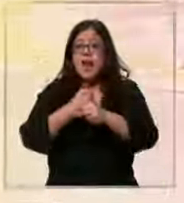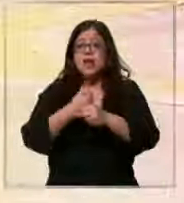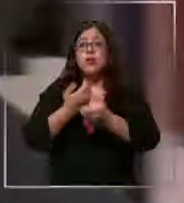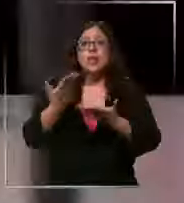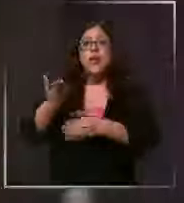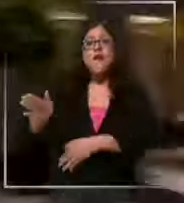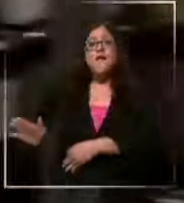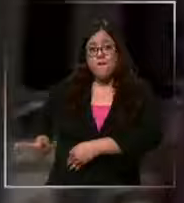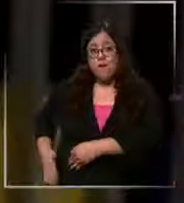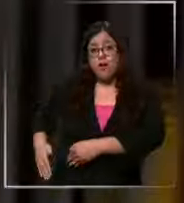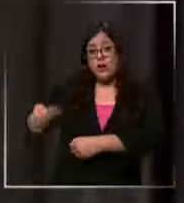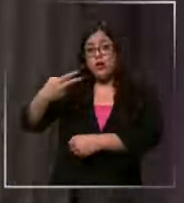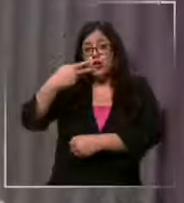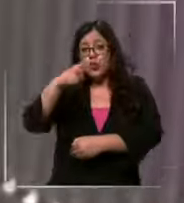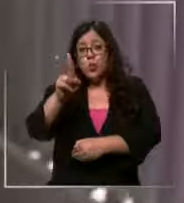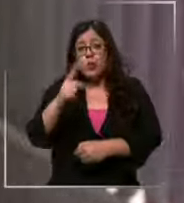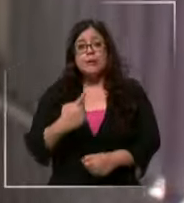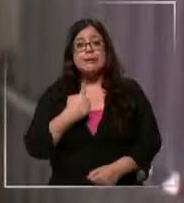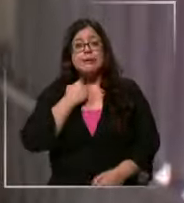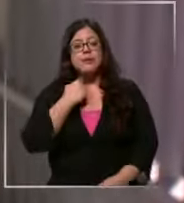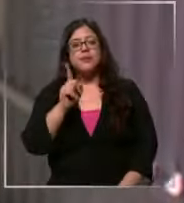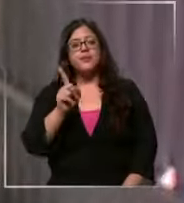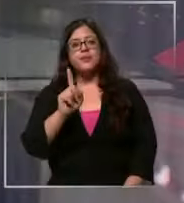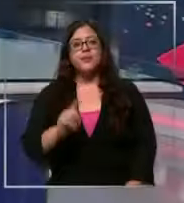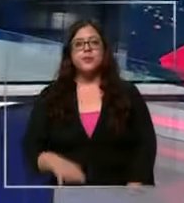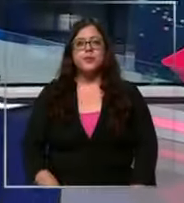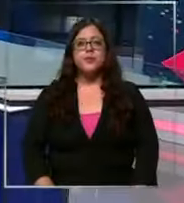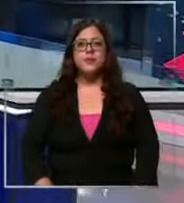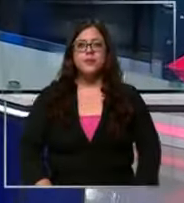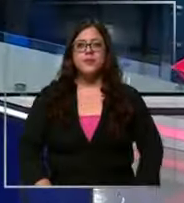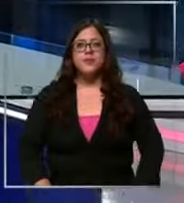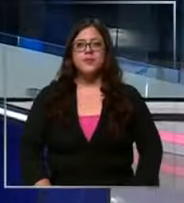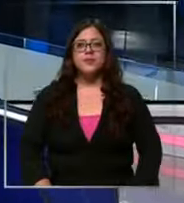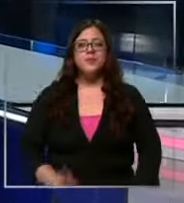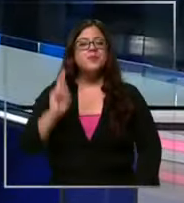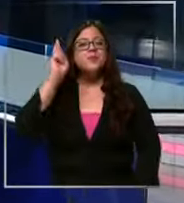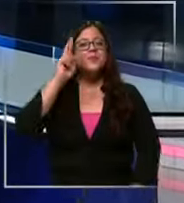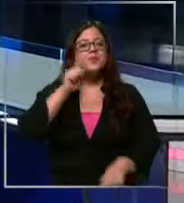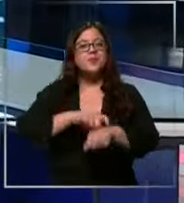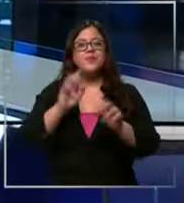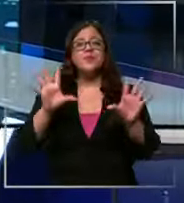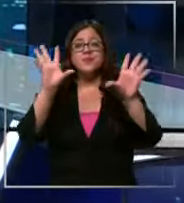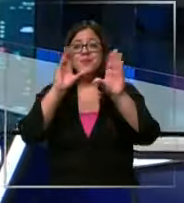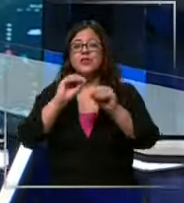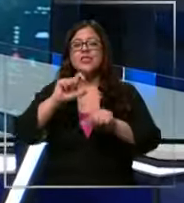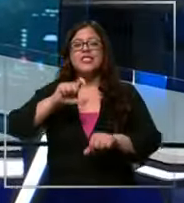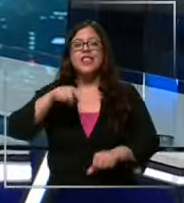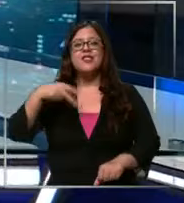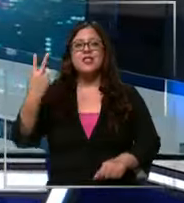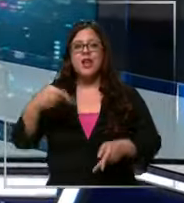no sienta aquel peso les recordamos que a partir de las 22 horas chilevisión está autorizado para